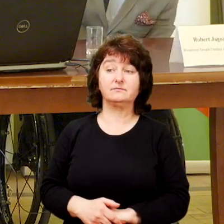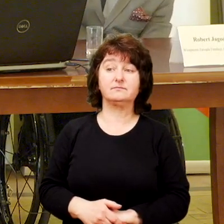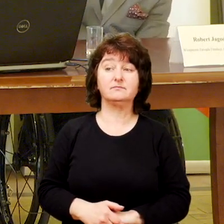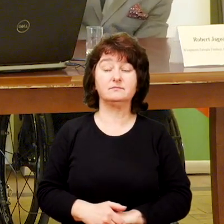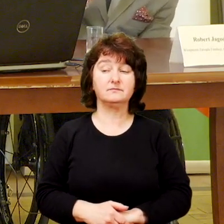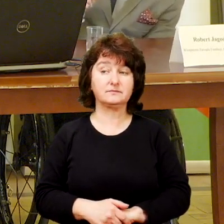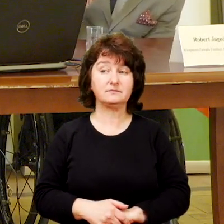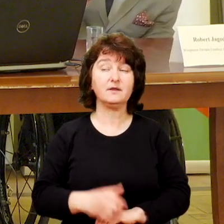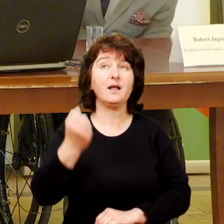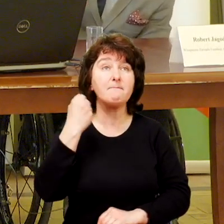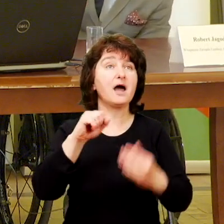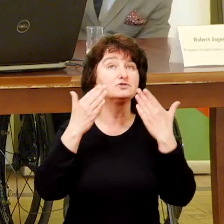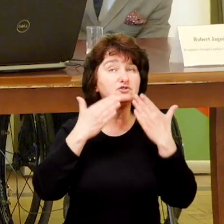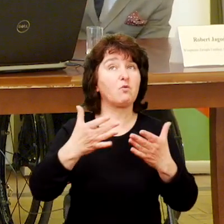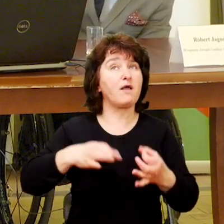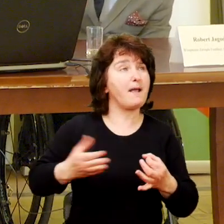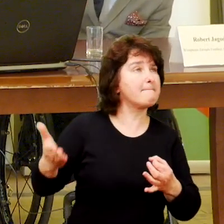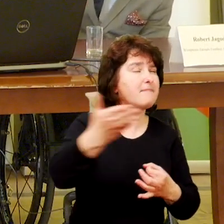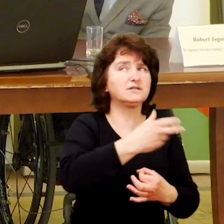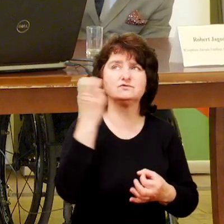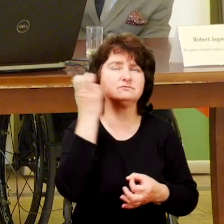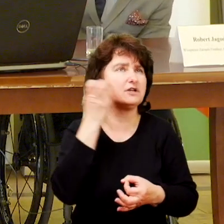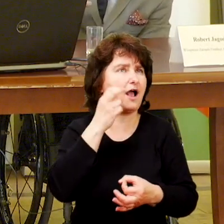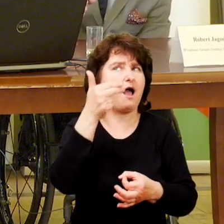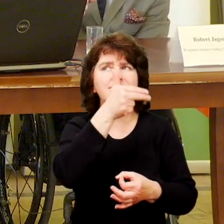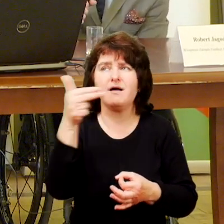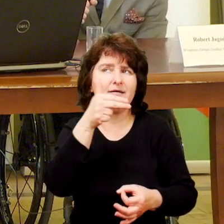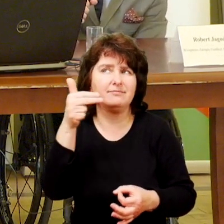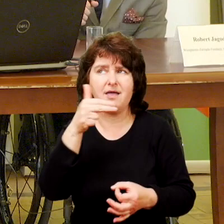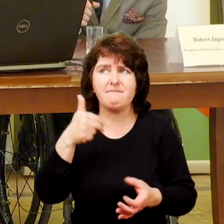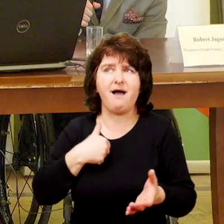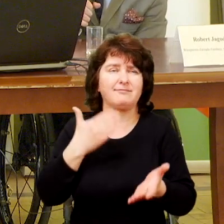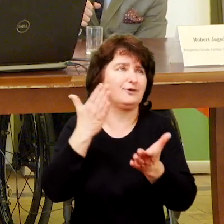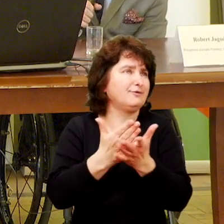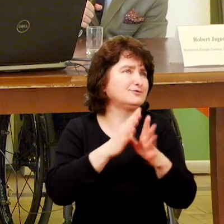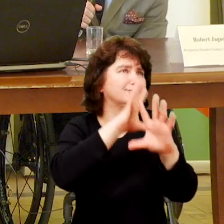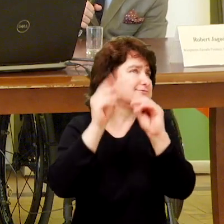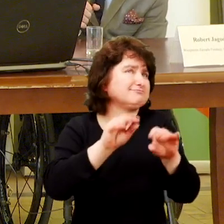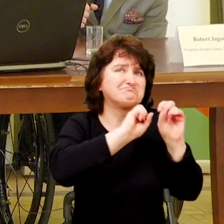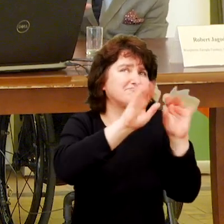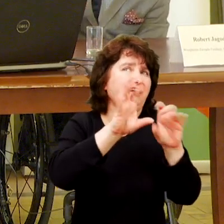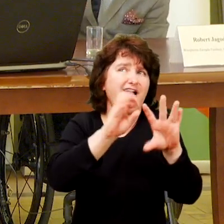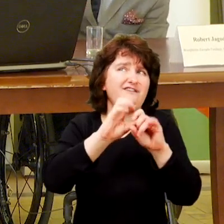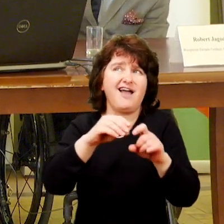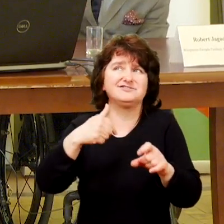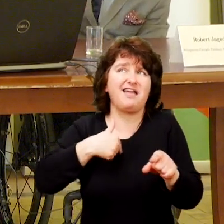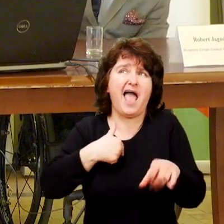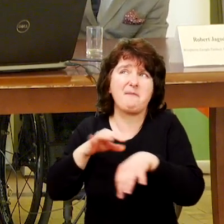Bardzo dziękuję państwu. Mówiliście tak ciekawie i poruszaliście takie kwestie, że w zasadzie wyręczaliście mnie z roli moderatora.